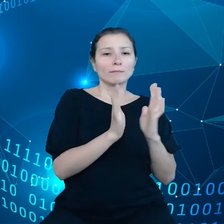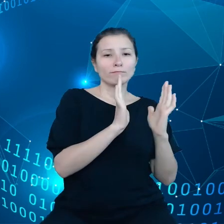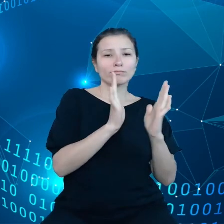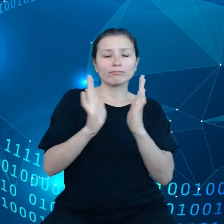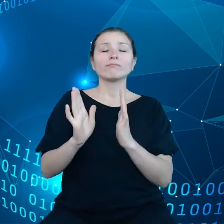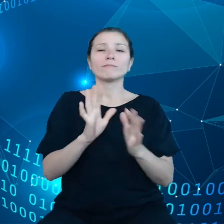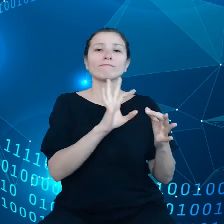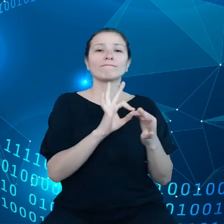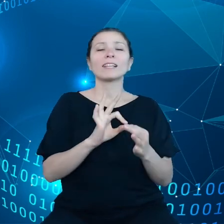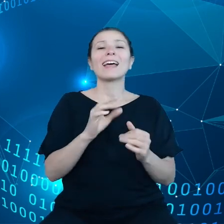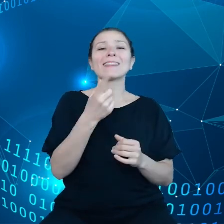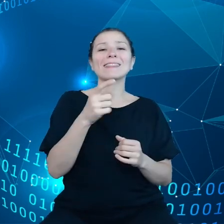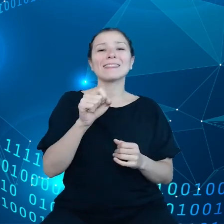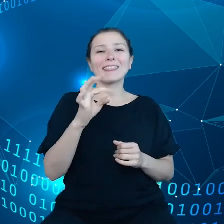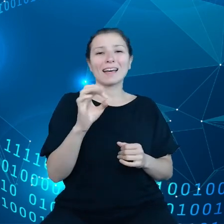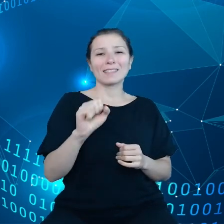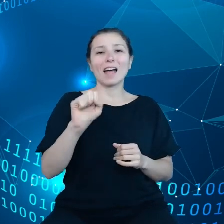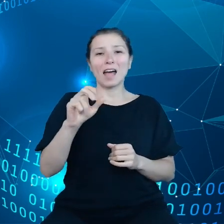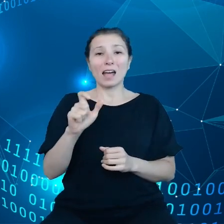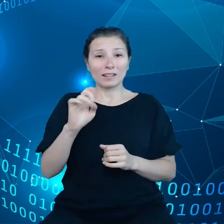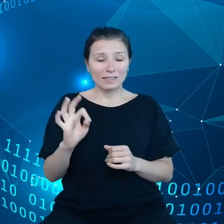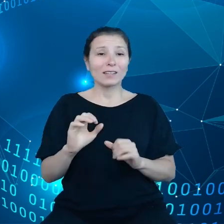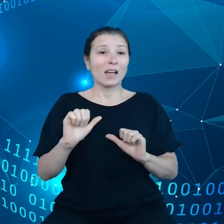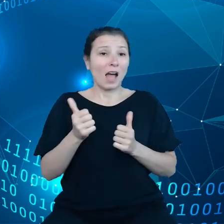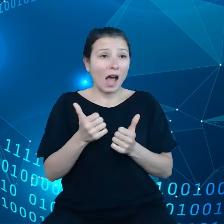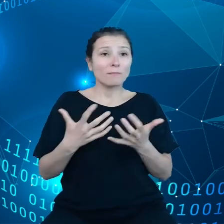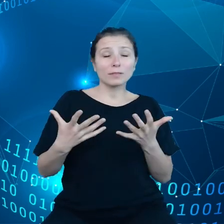z danych, żeby można się było danymi dzielić, no to tutaj potrzeba